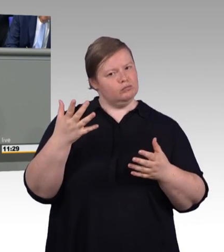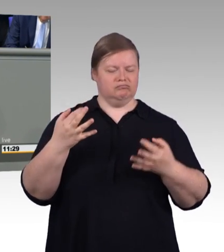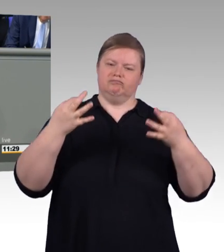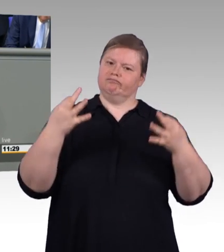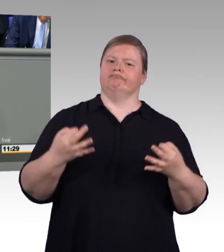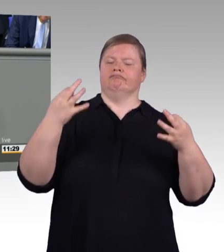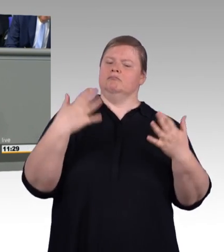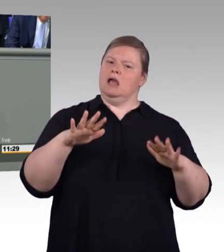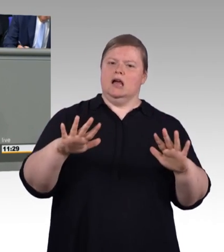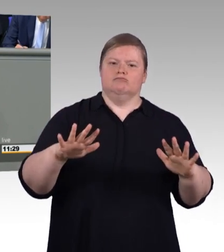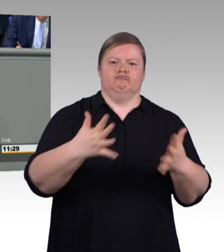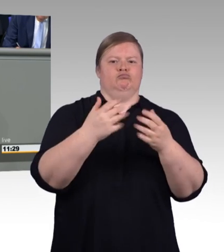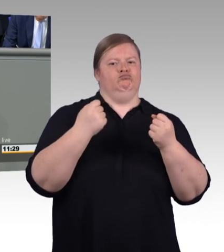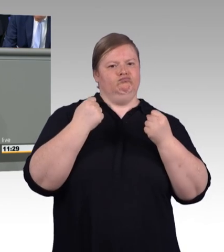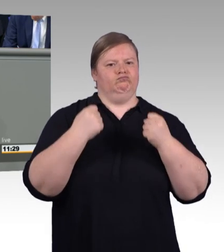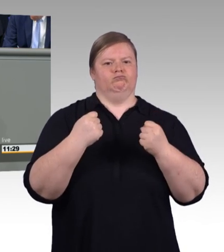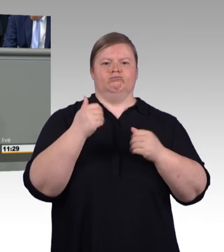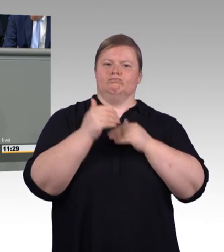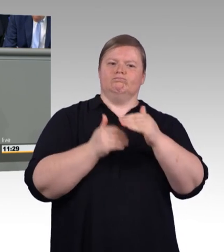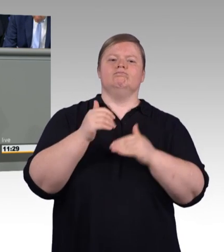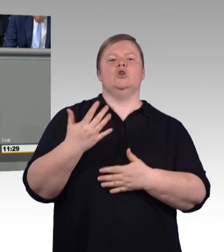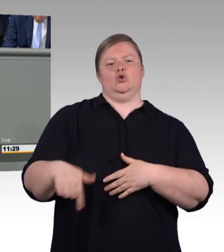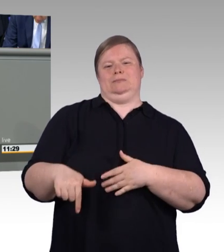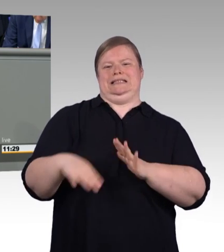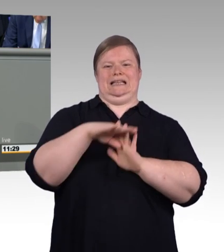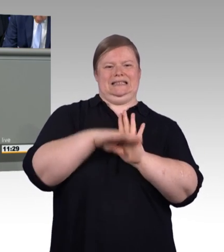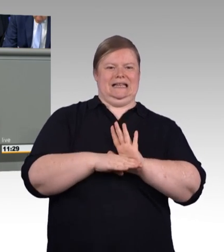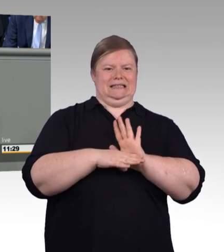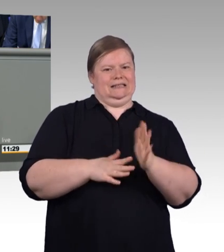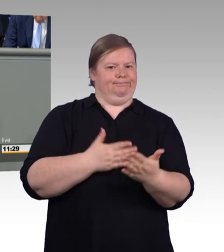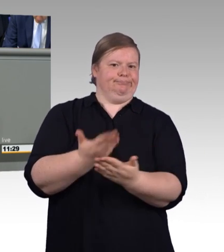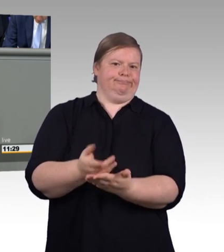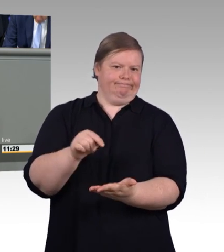Wir wollen eine wertschätzende Kultur des Miteinanders im Leben, auf der Arbeit